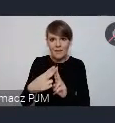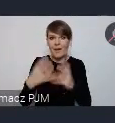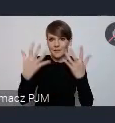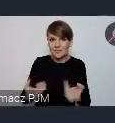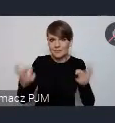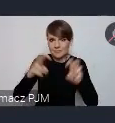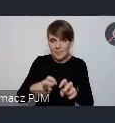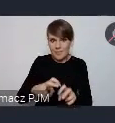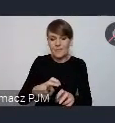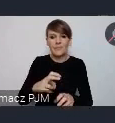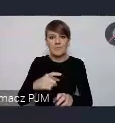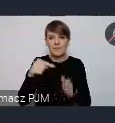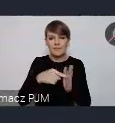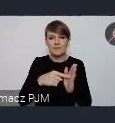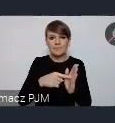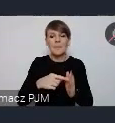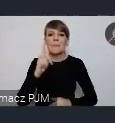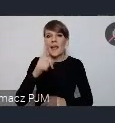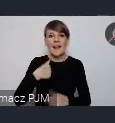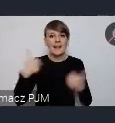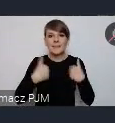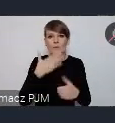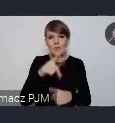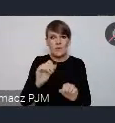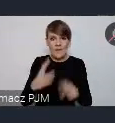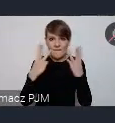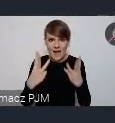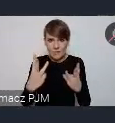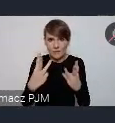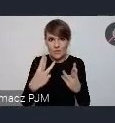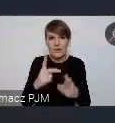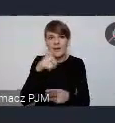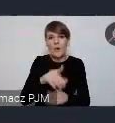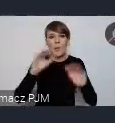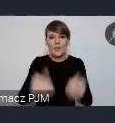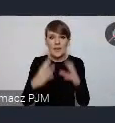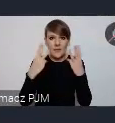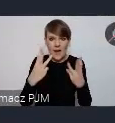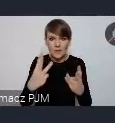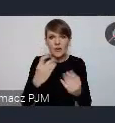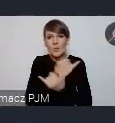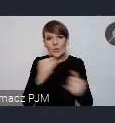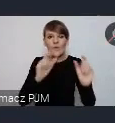Natomiast to jest jednak, nie chce mówić, że nieważna rzecz, ale marginalna w stosunku, do tego co dzieje się, tych wszystkich wydarzeń, które dzieją się.